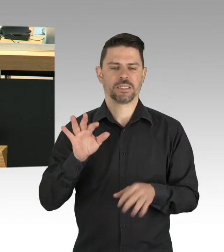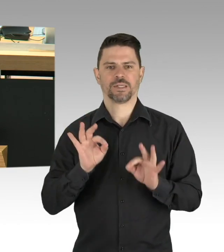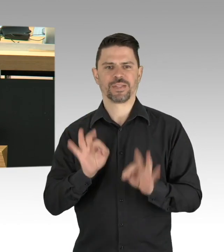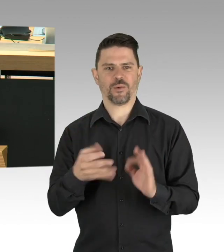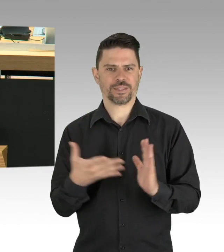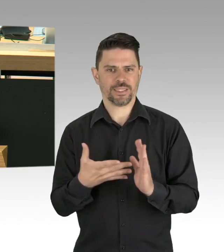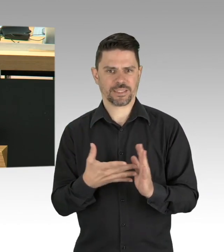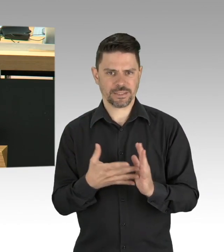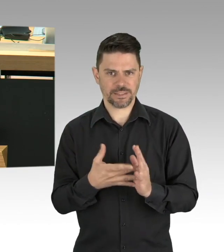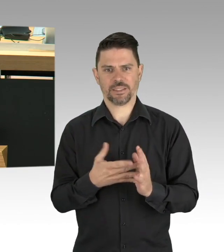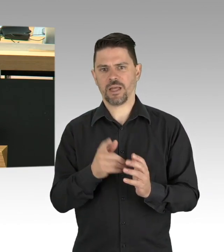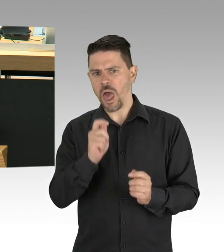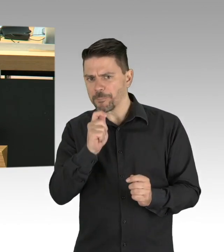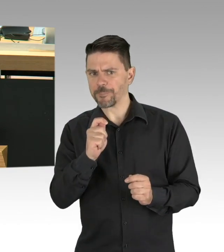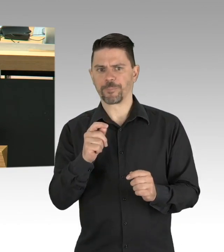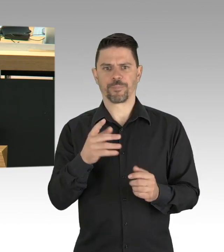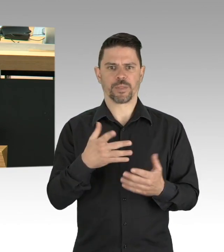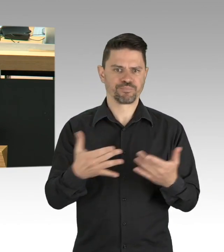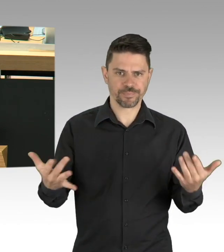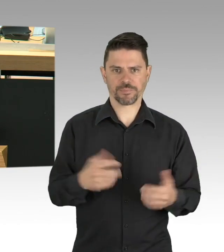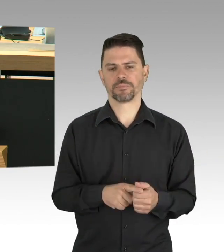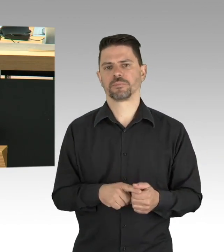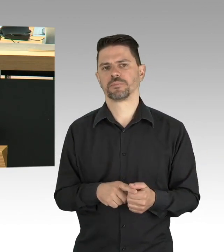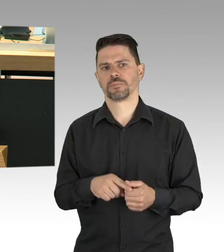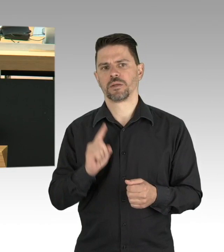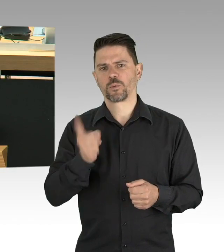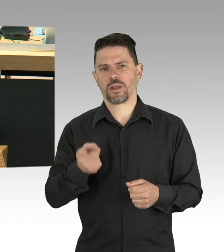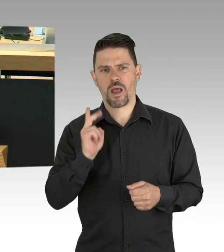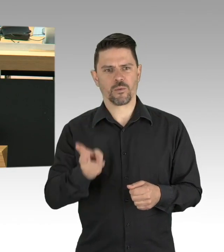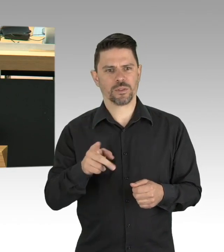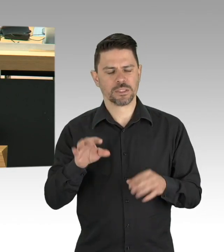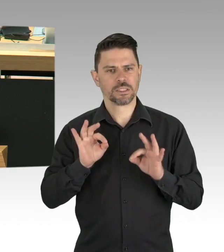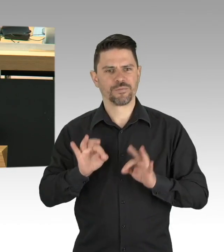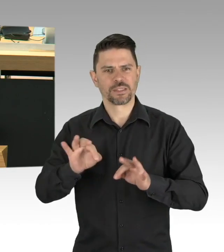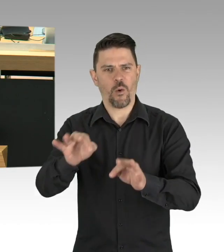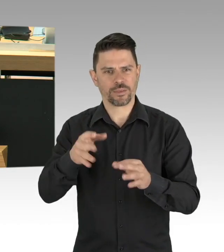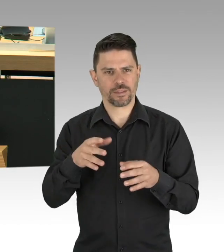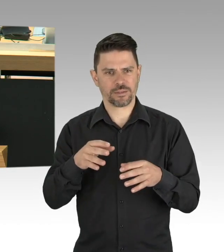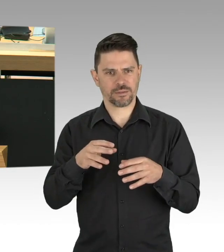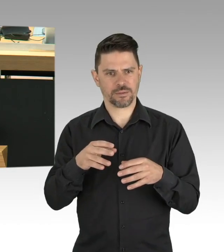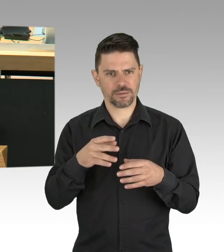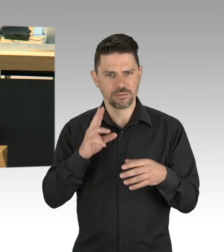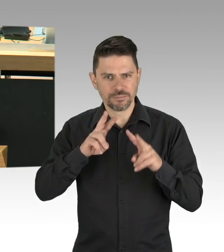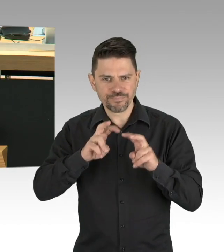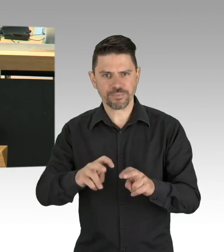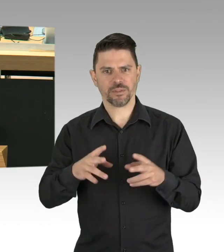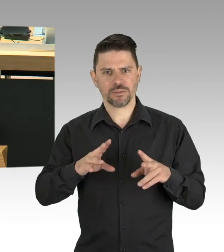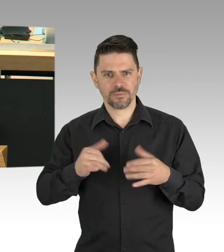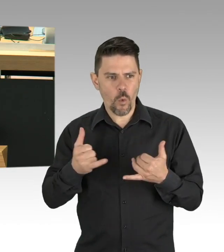Die Unterstützung aus den Hilfsprogrammen hält uns noch über Wasser, wir gehen sparsam damit um,